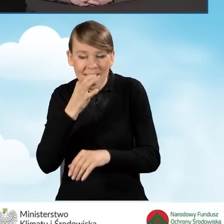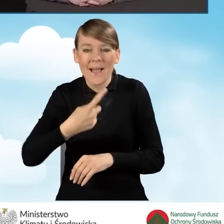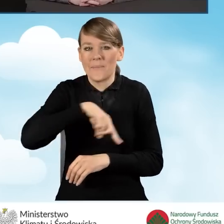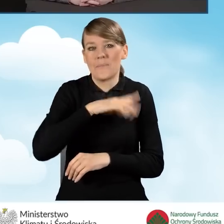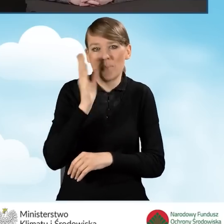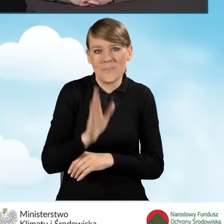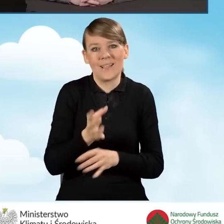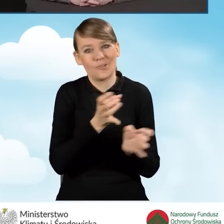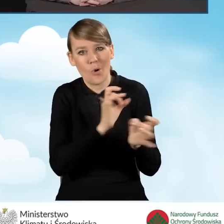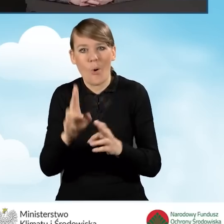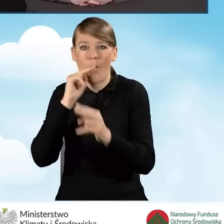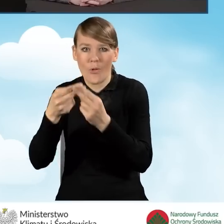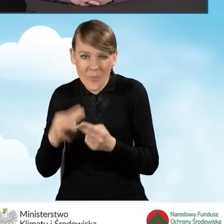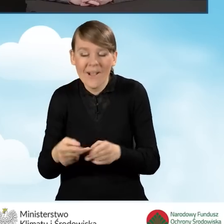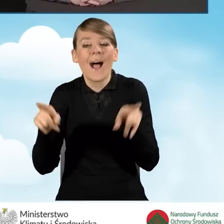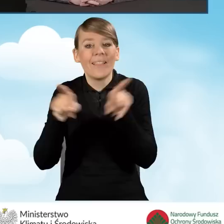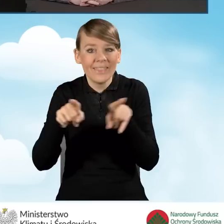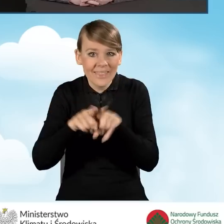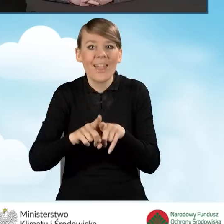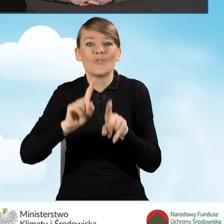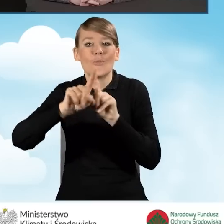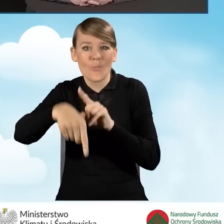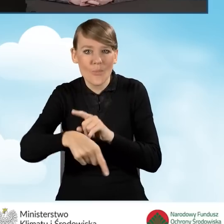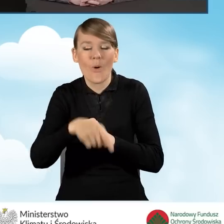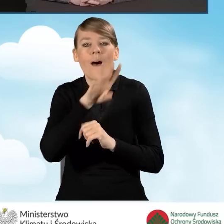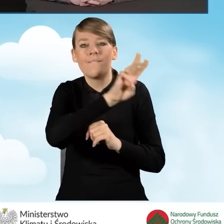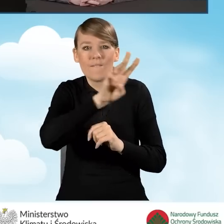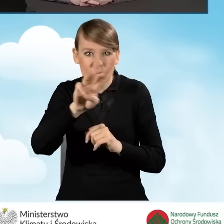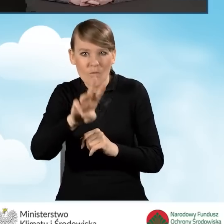ale także umieścimy odpowiedzi na naszej stronie internetowej.